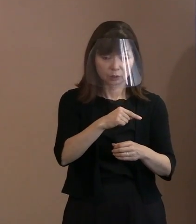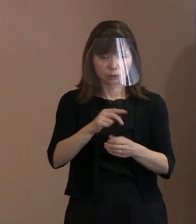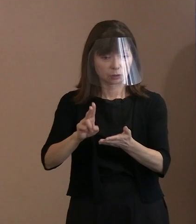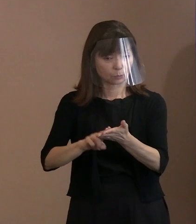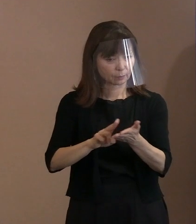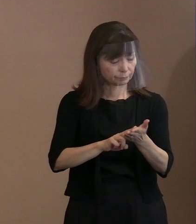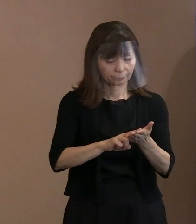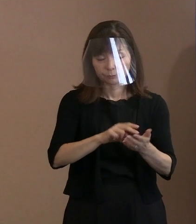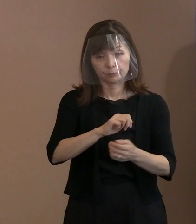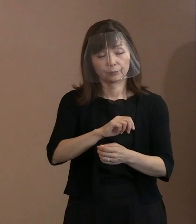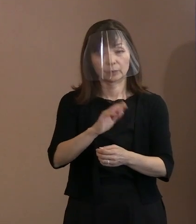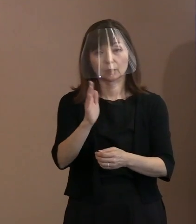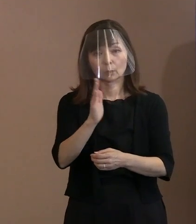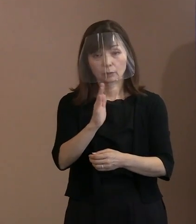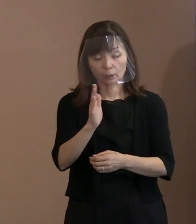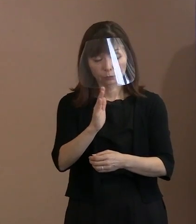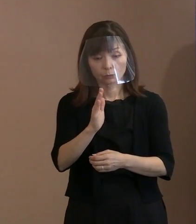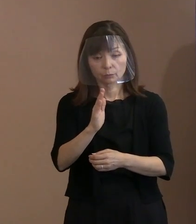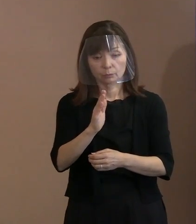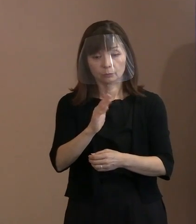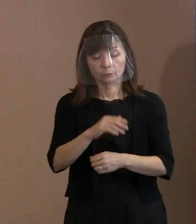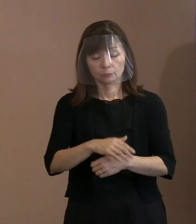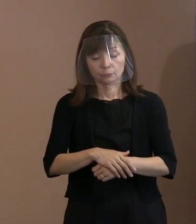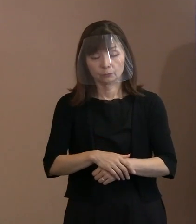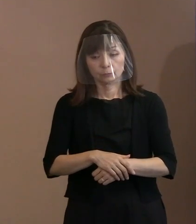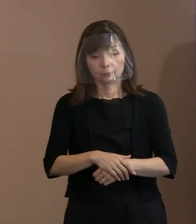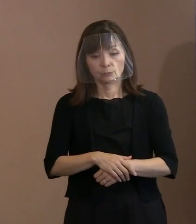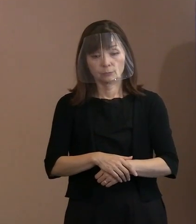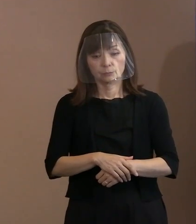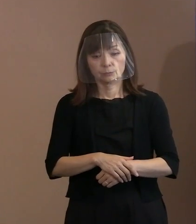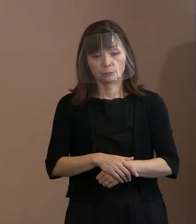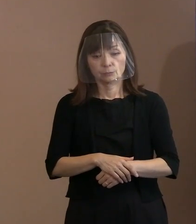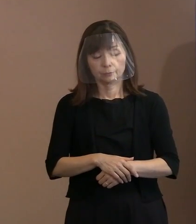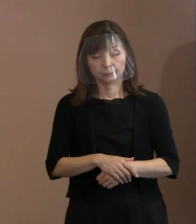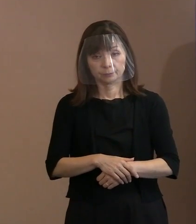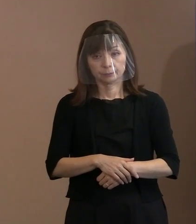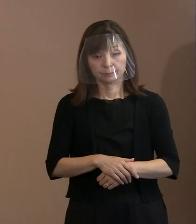そういった風潮を あおらないようにしていただきたい｡